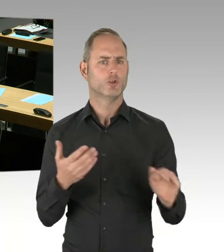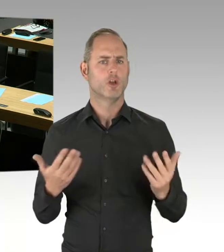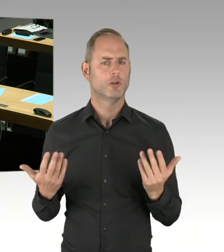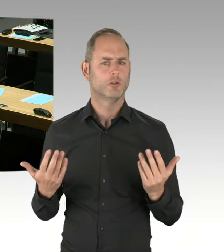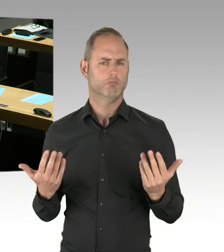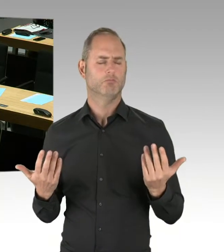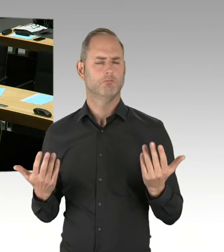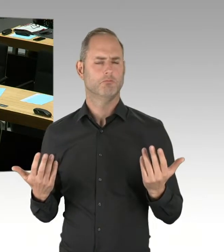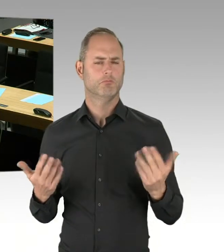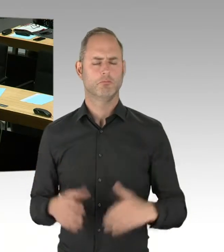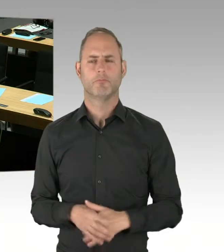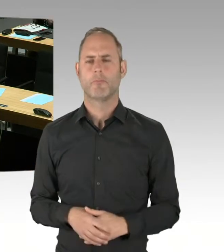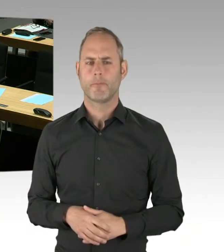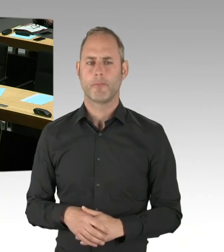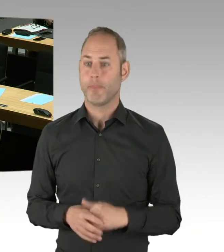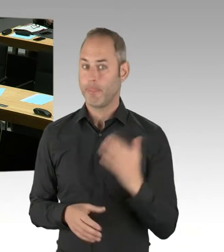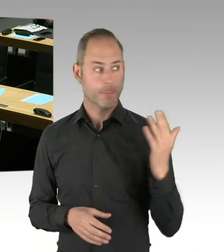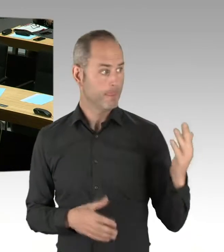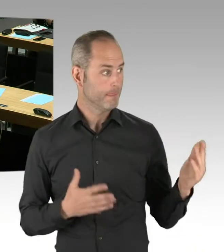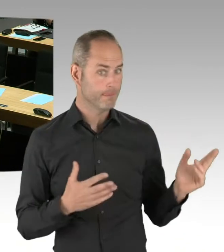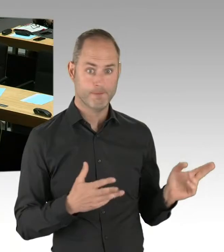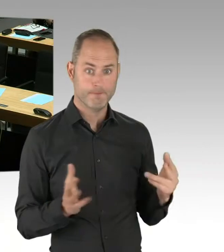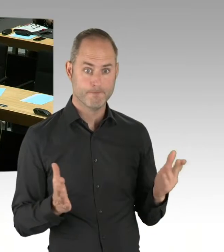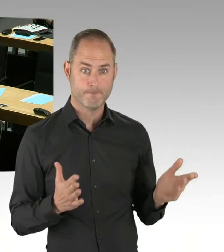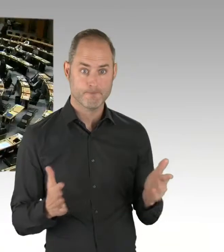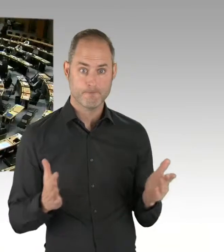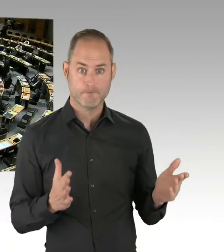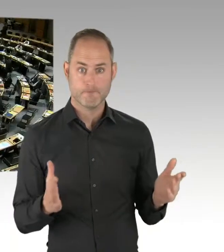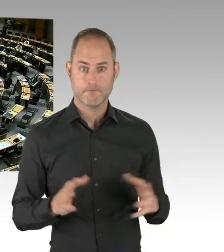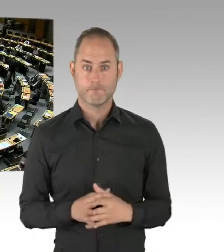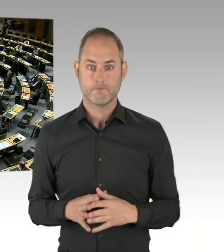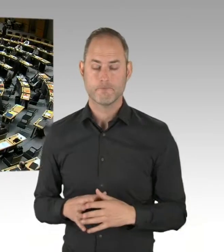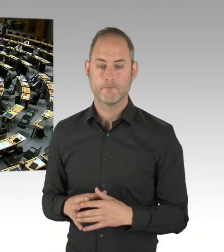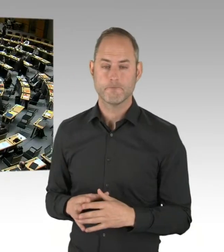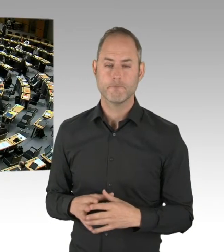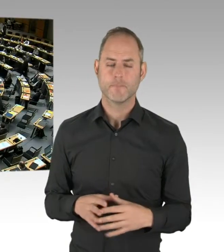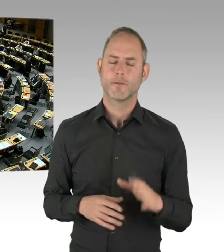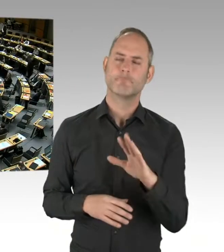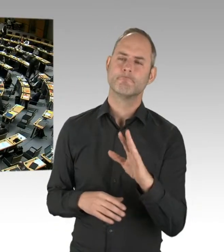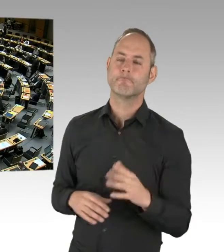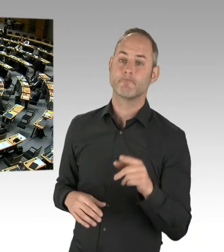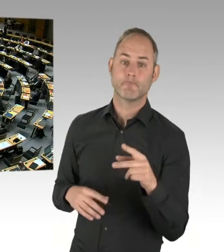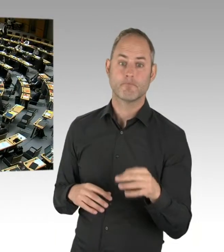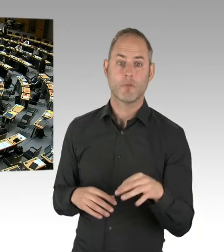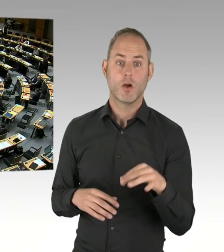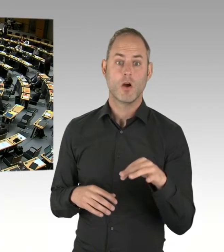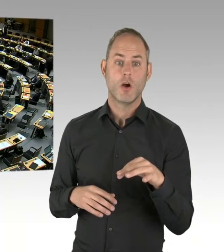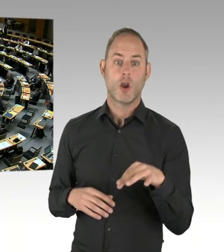sie ist aber nicht integriert worden. (Präsidium) Vielen Dank. Dann kommen wir jetzt zur CDU-Fraktion. Herr Kollege Wansner, bitte schön.